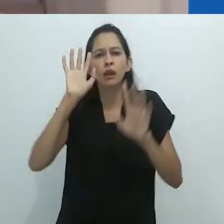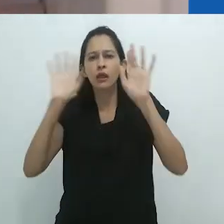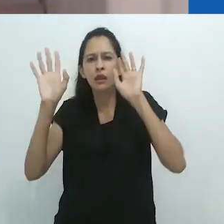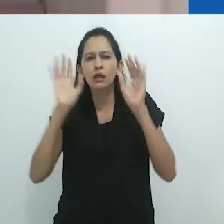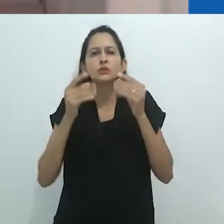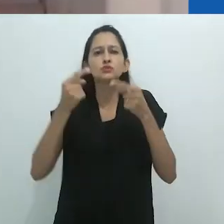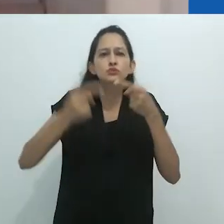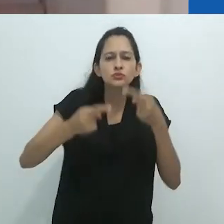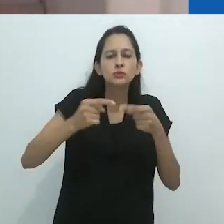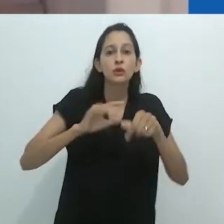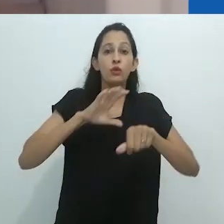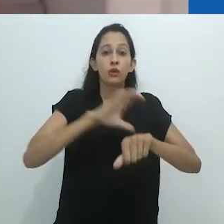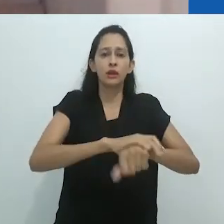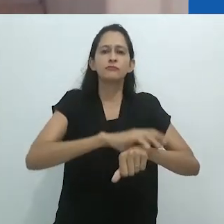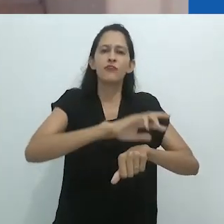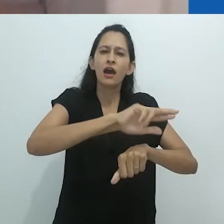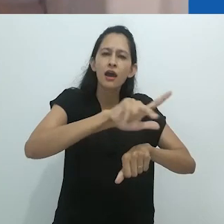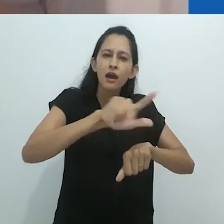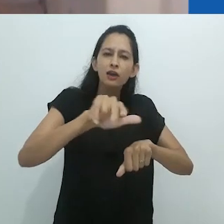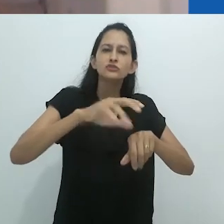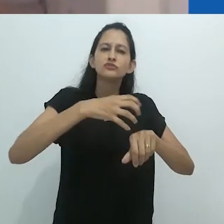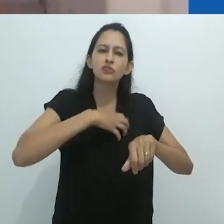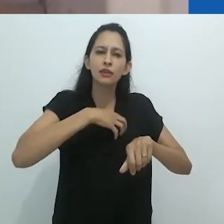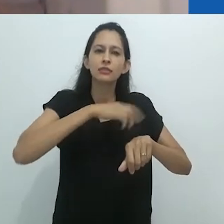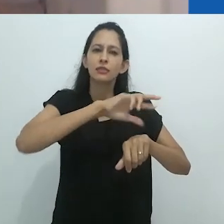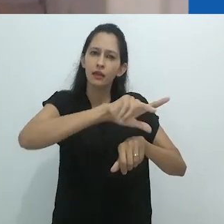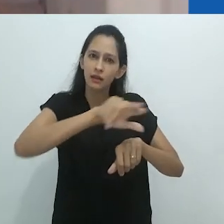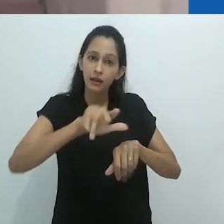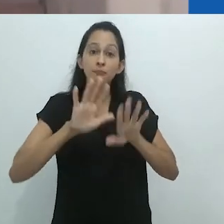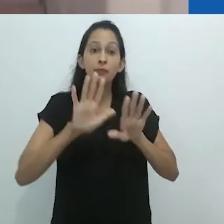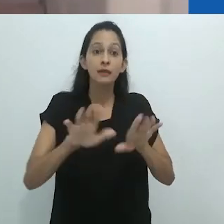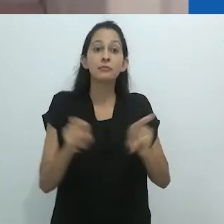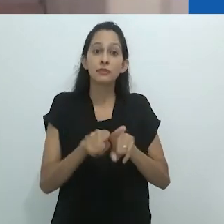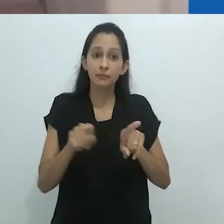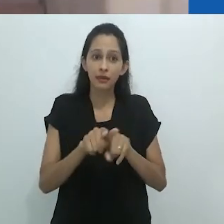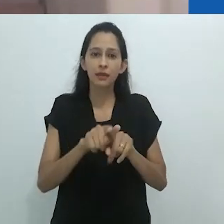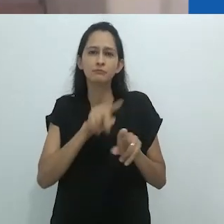por propor os valiosos conceitos de “cultura do terror” e “espaço da morte”.